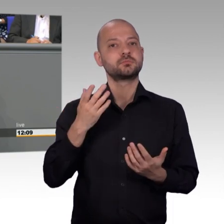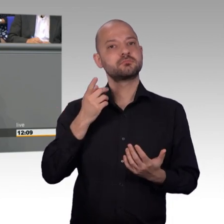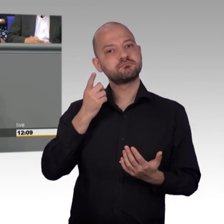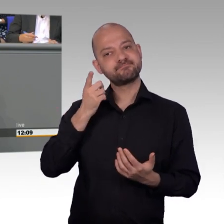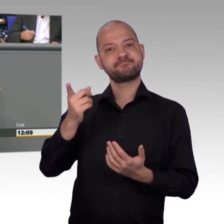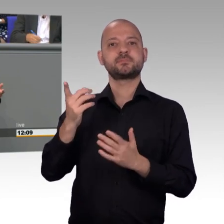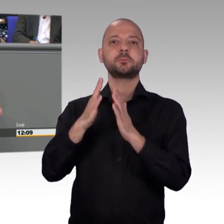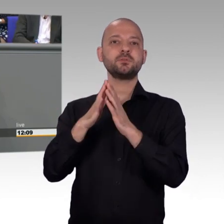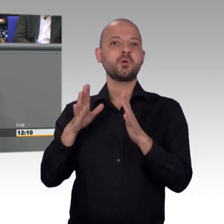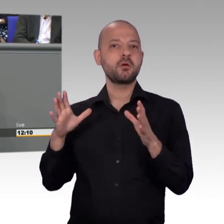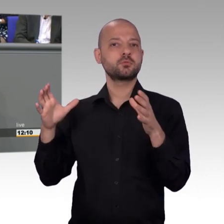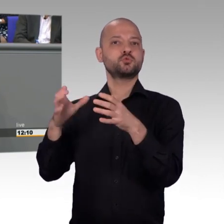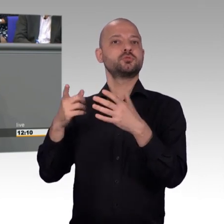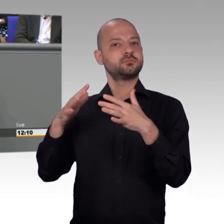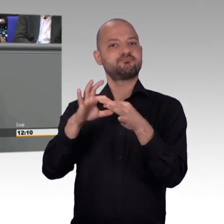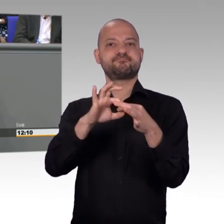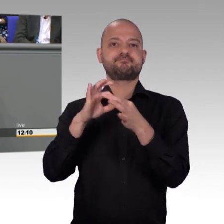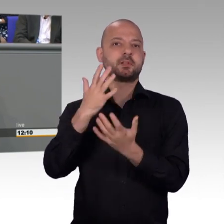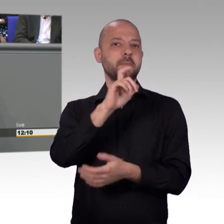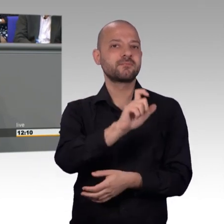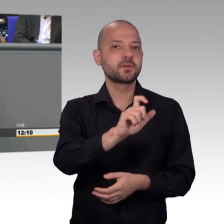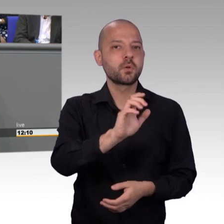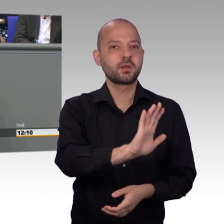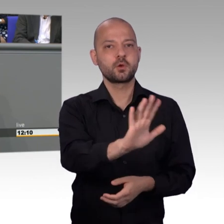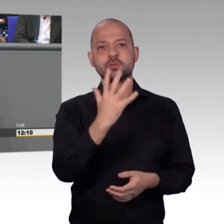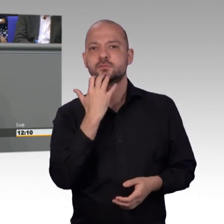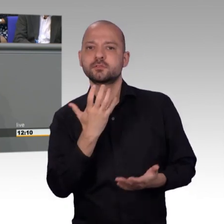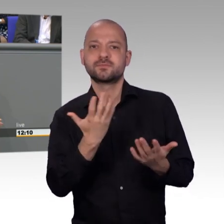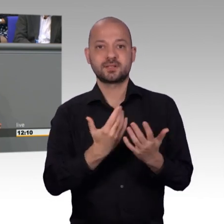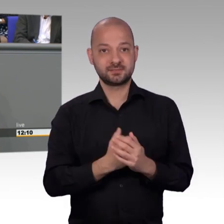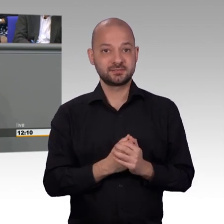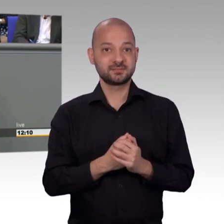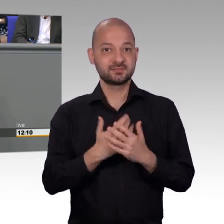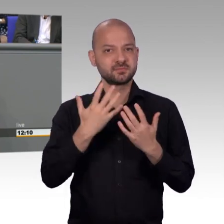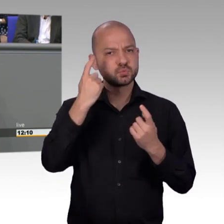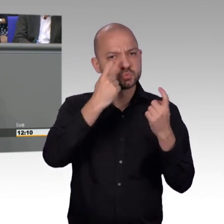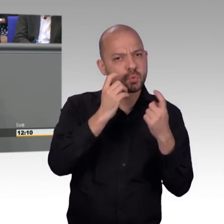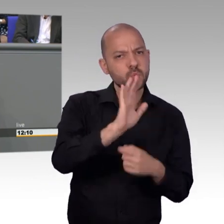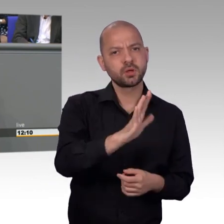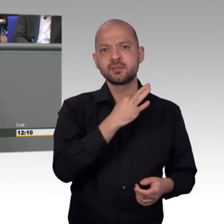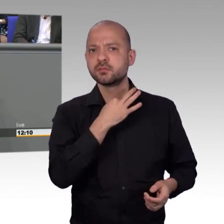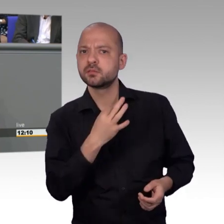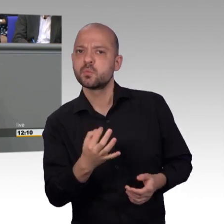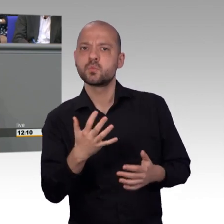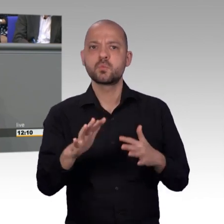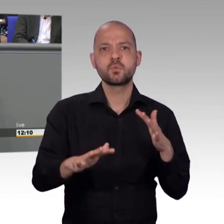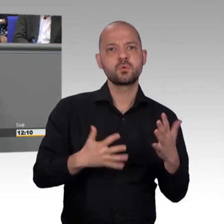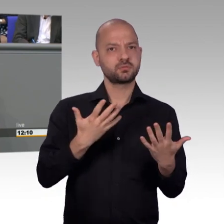konkreten Fragestellung in der letzten Periode, also im vergangenen Jahr auch aufwarten können. Dem Petitionsausschuss war ein Anliegen